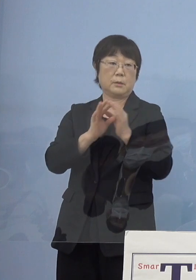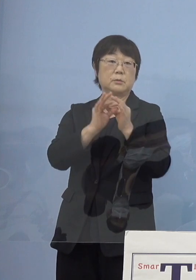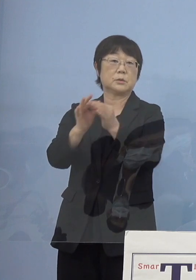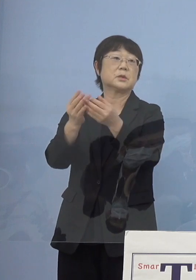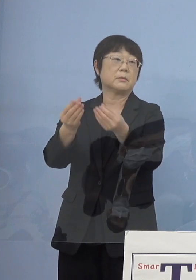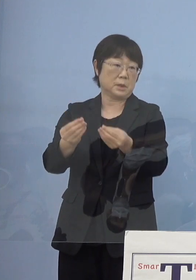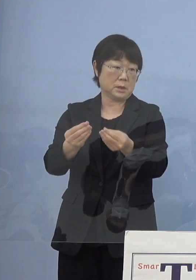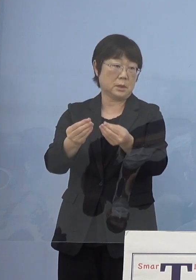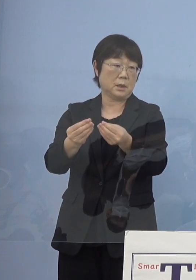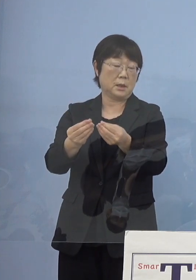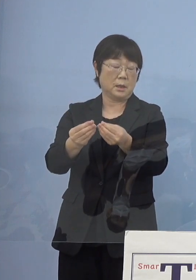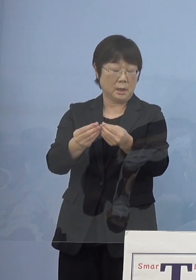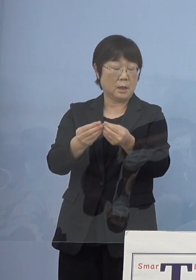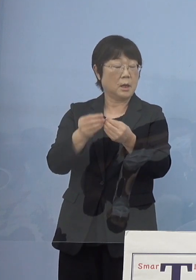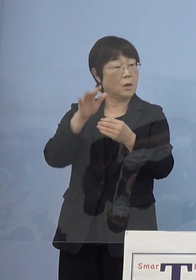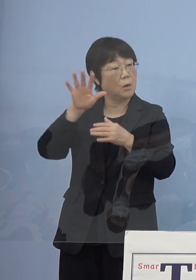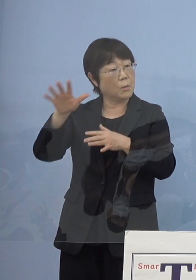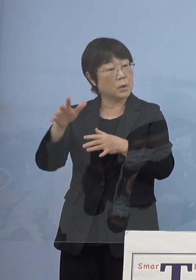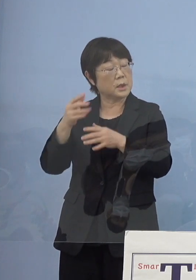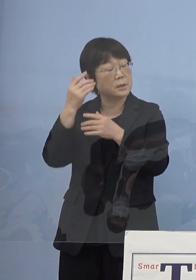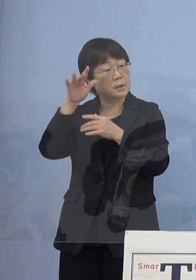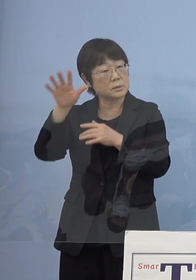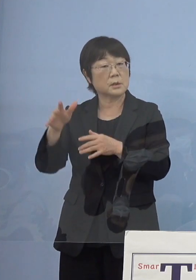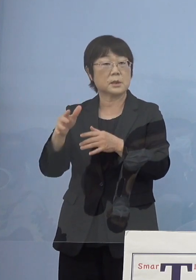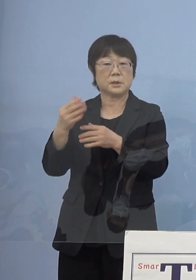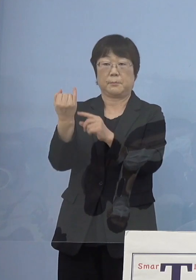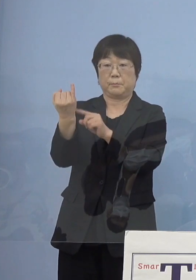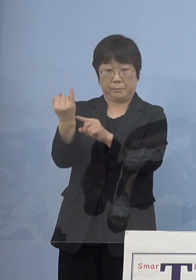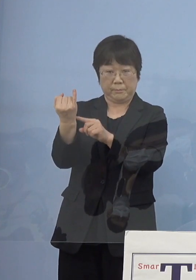非常に思い出深いものとなります